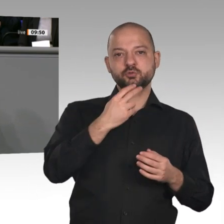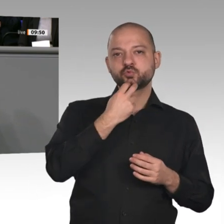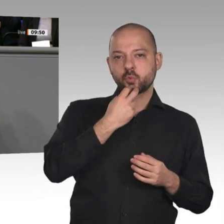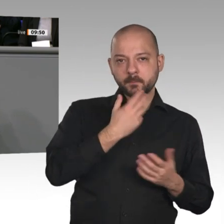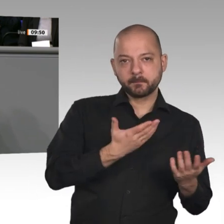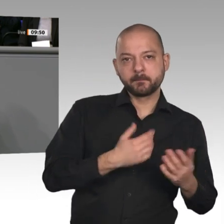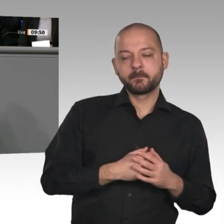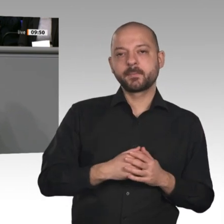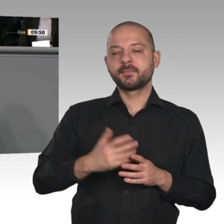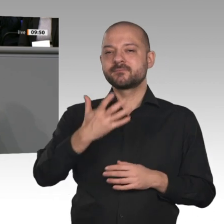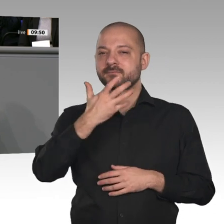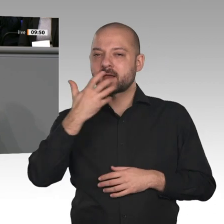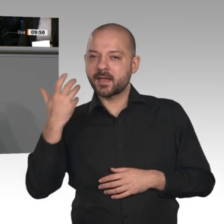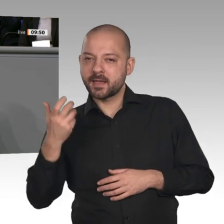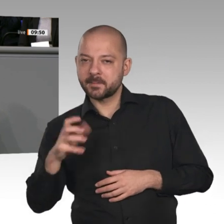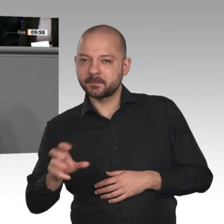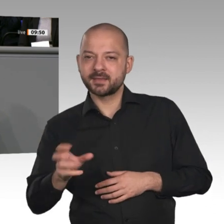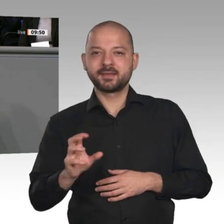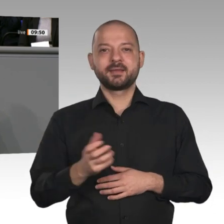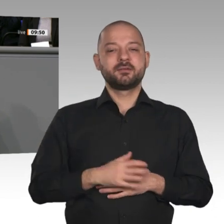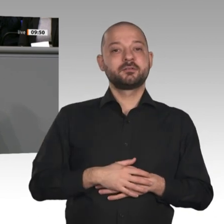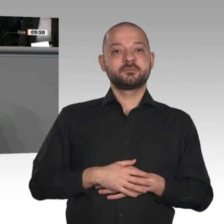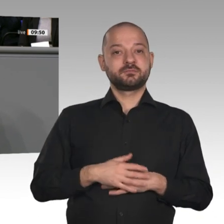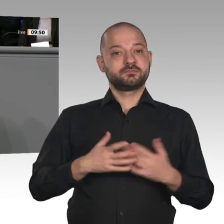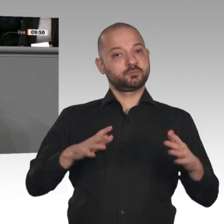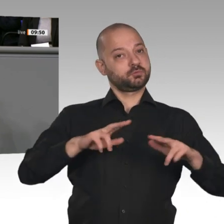ob alles das, was im Kohleausstiegsgesetz festgeschrieben ist, auch machbar ist. Wir